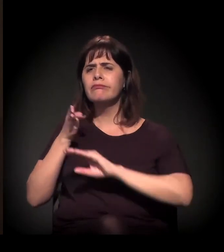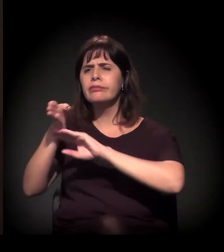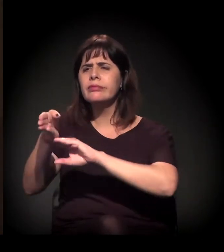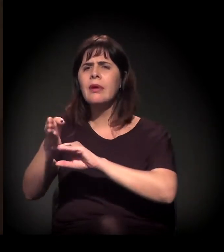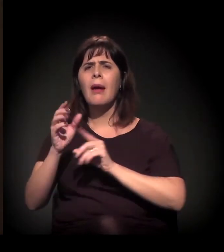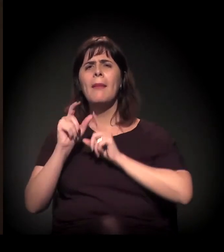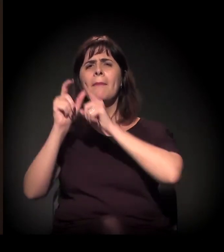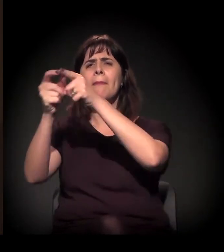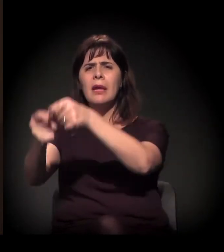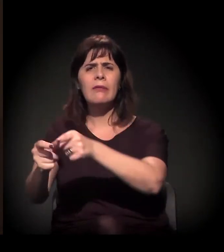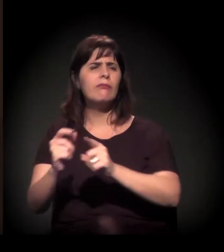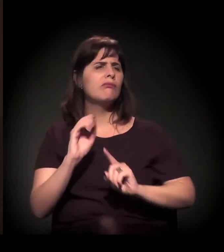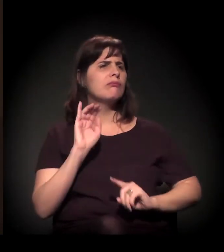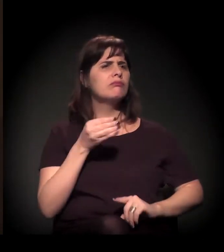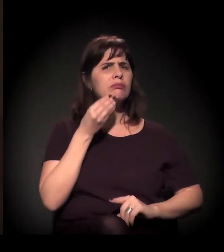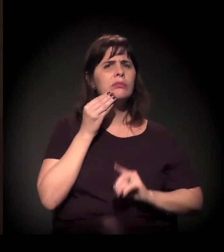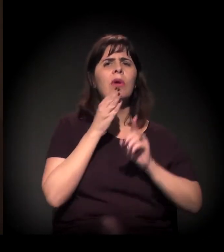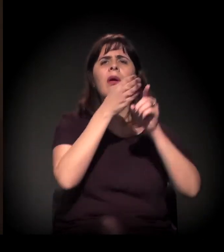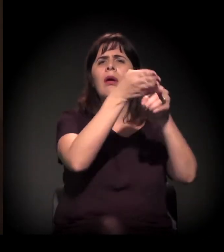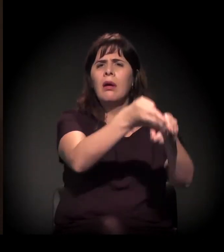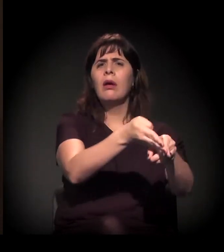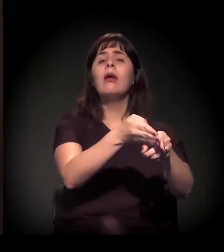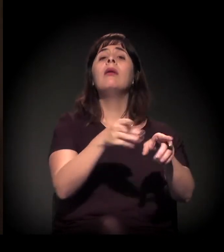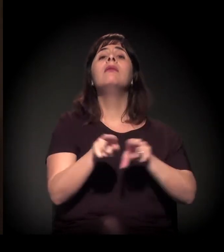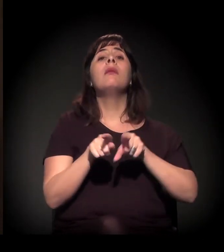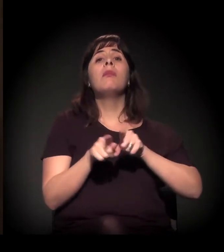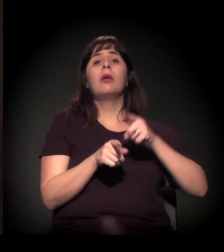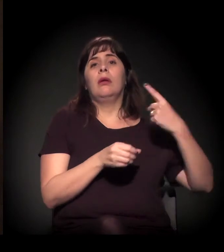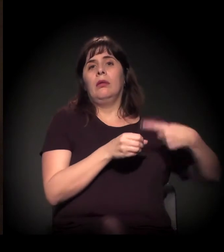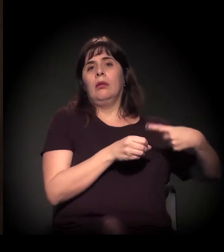a periferia de São Paulo e algumas cidades do interior.